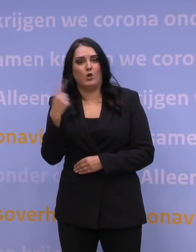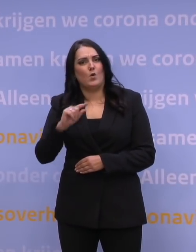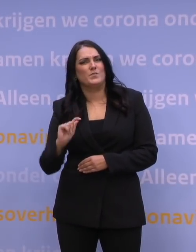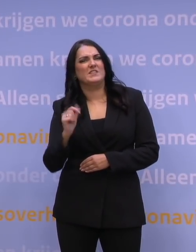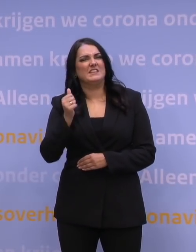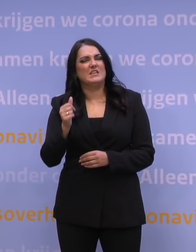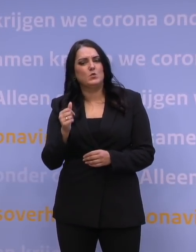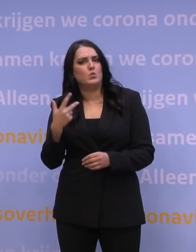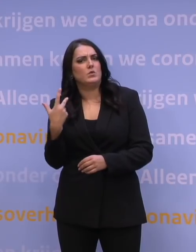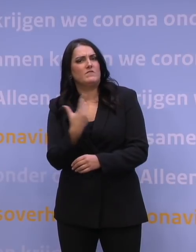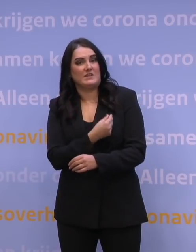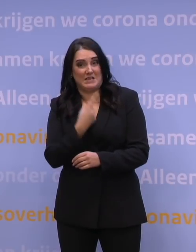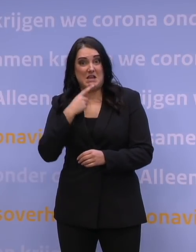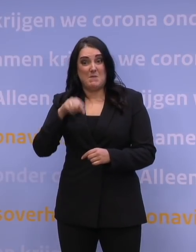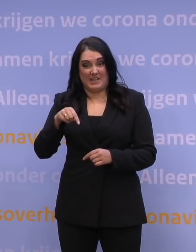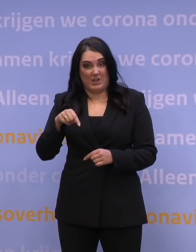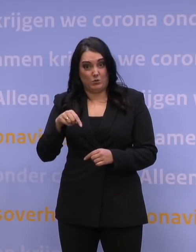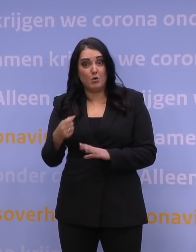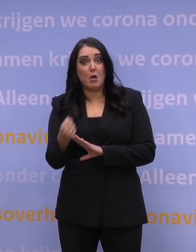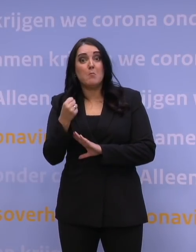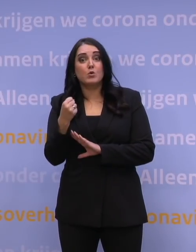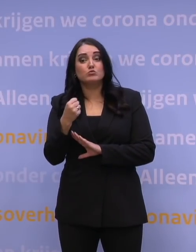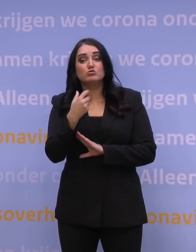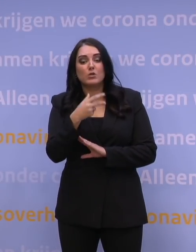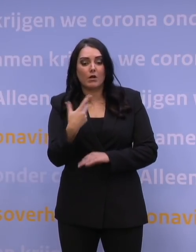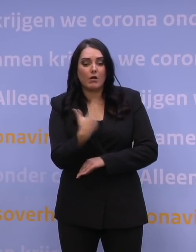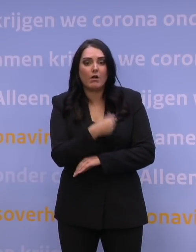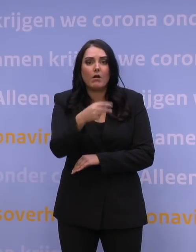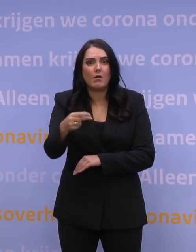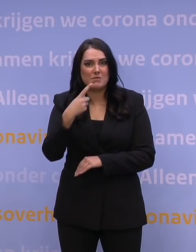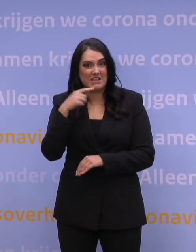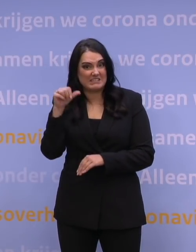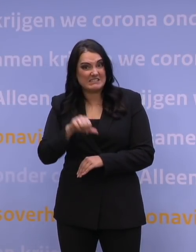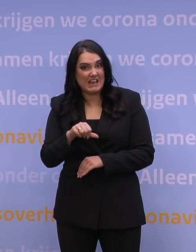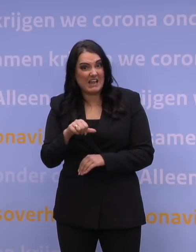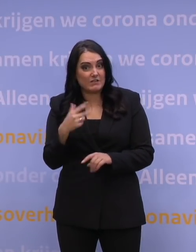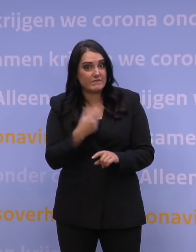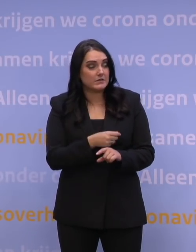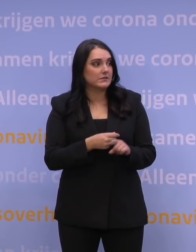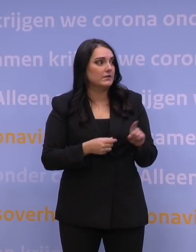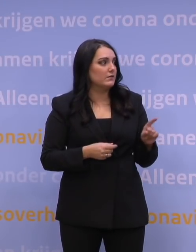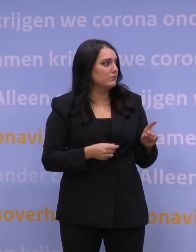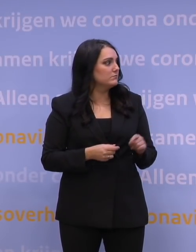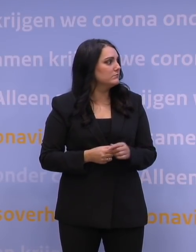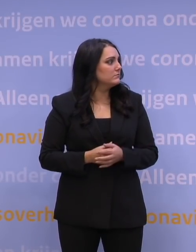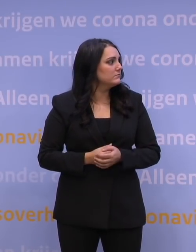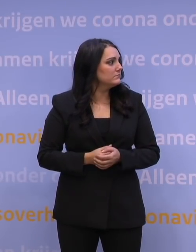een slecht vaccin aan het vaccineren zijn voor omikron? Nou, kijk wat natuurlijk een beetje de paradox is,